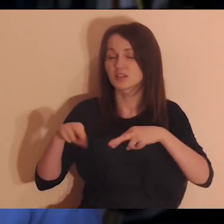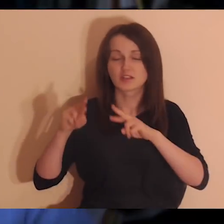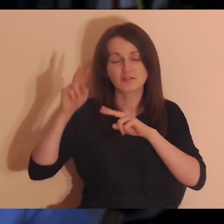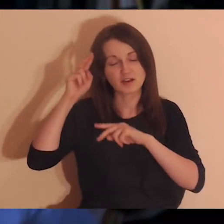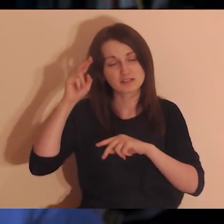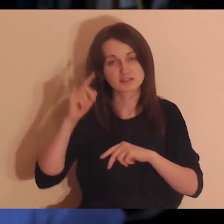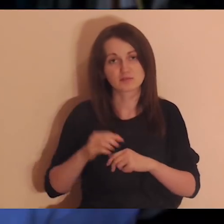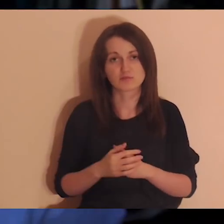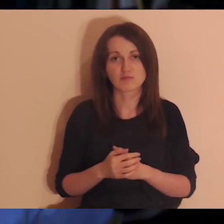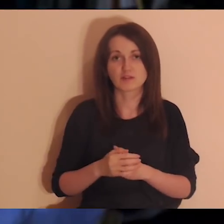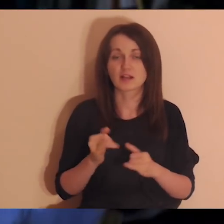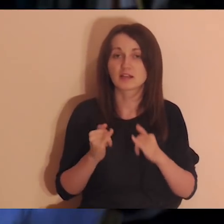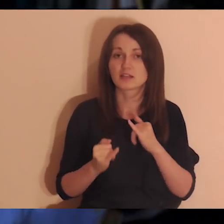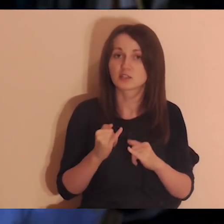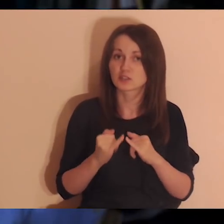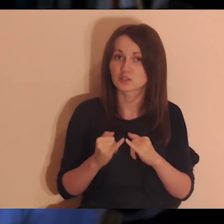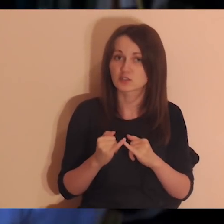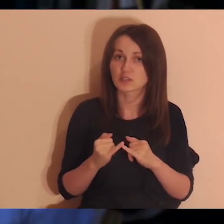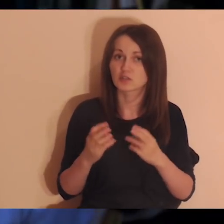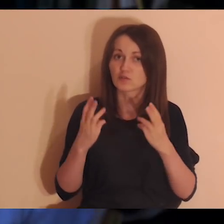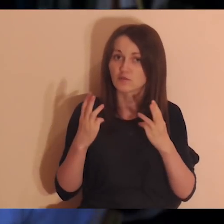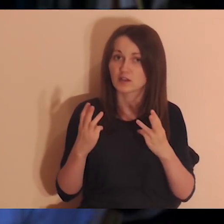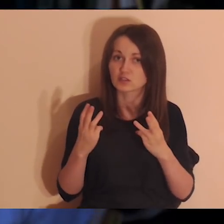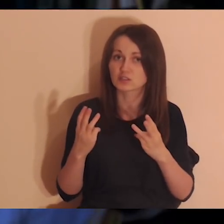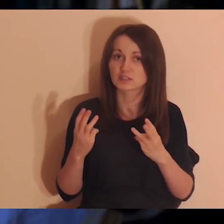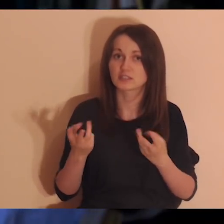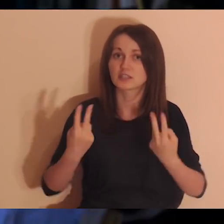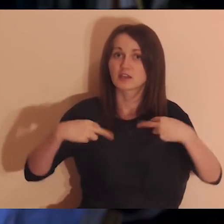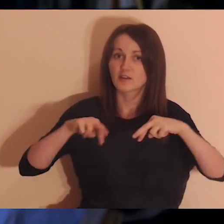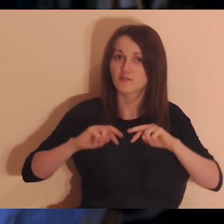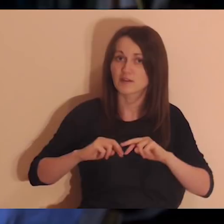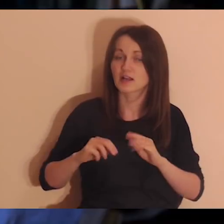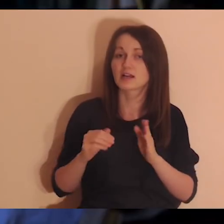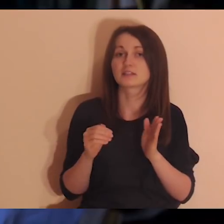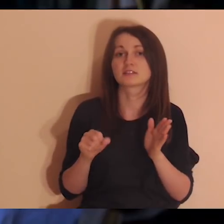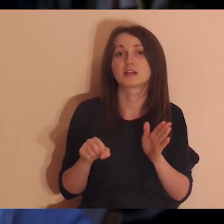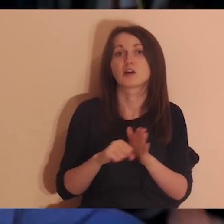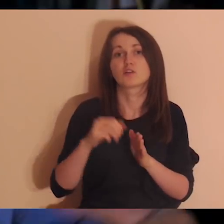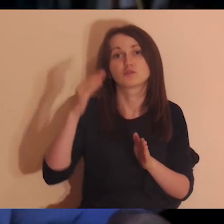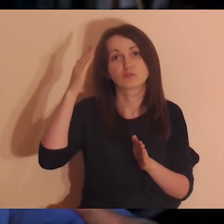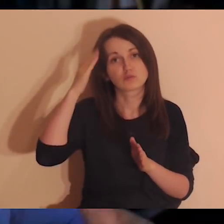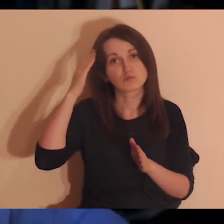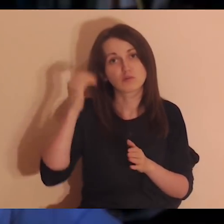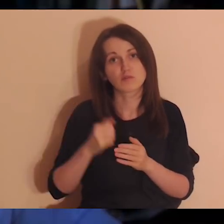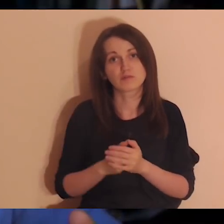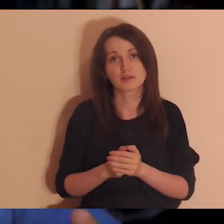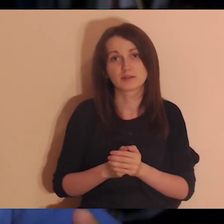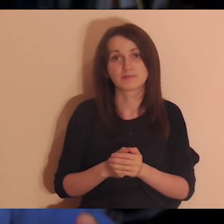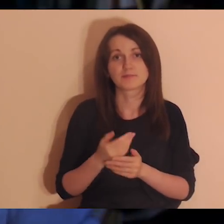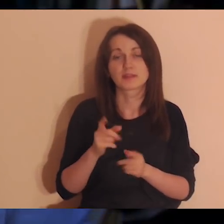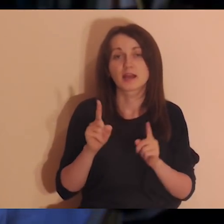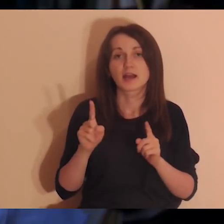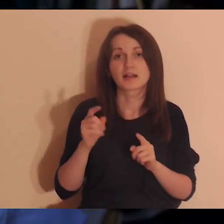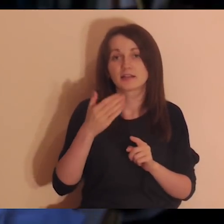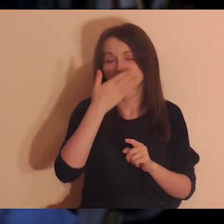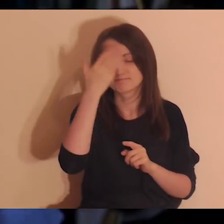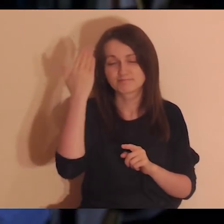to on nie wraca do głowy. Ale jak ktoś jest ważny i żyjemy w konflikcie, to on wraca. To jeśli jest konflikt, ale nie ma ogromnych ran,